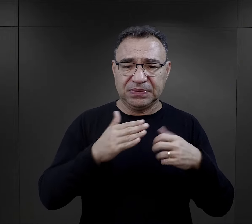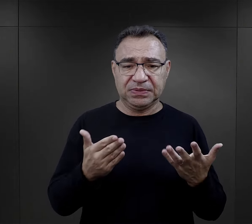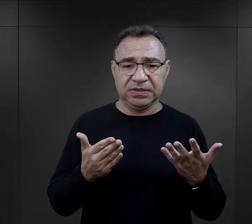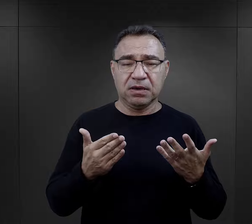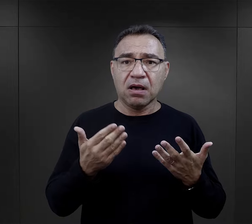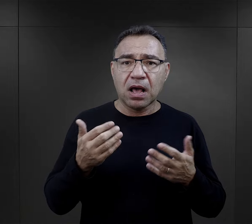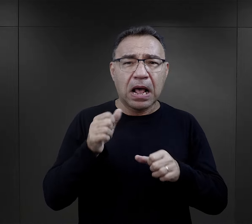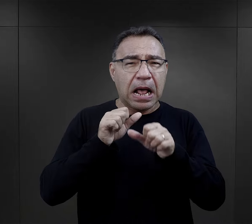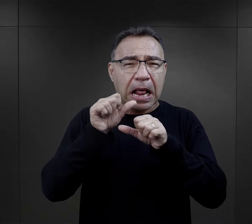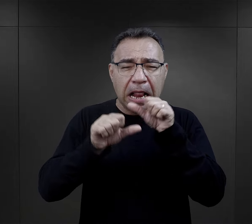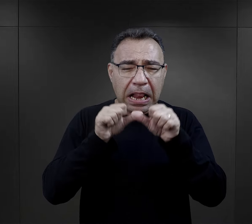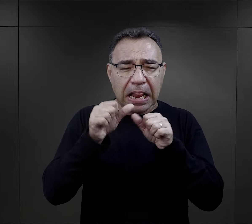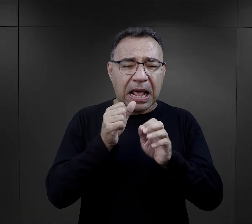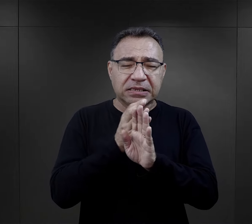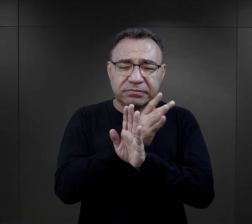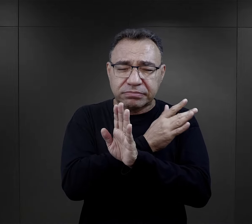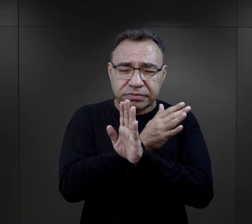coś o co dbały tyle lat